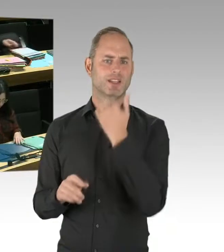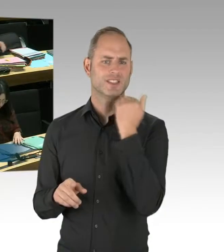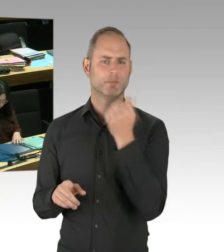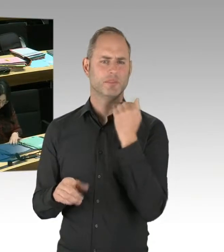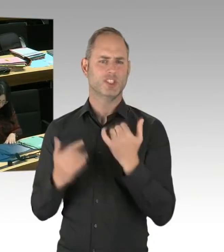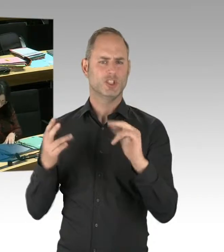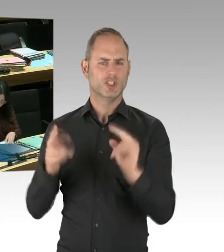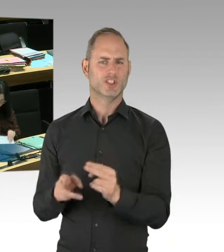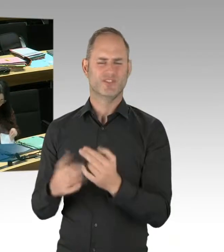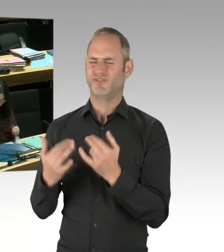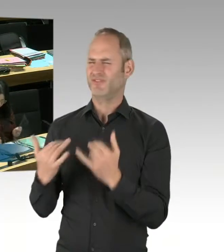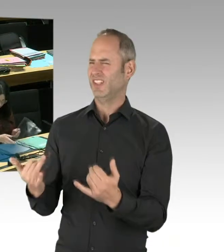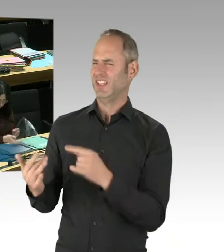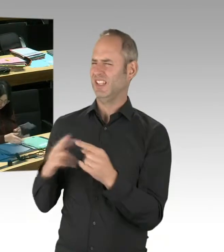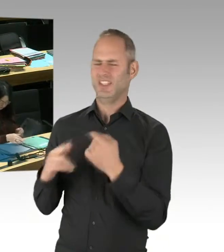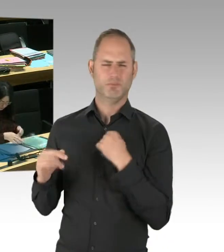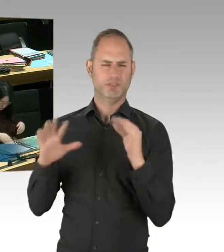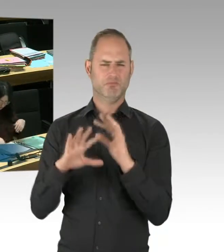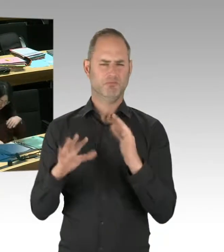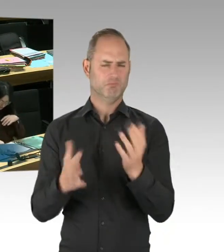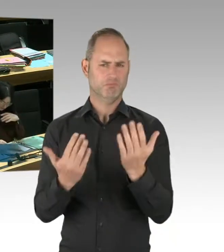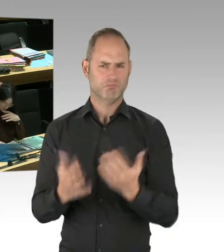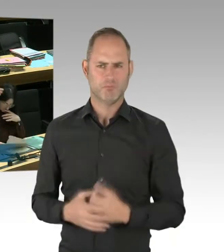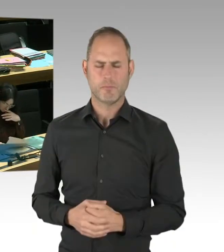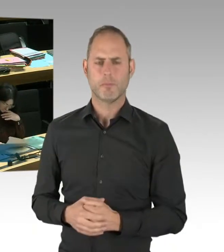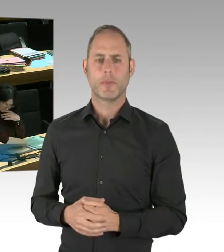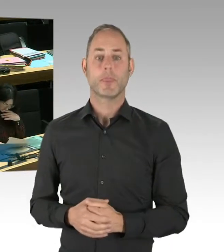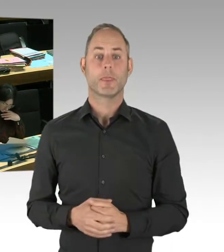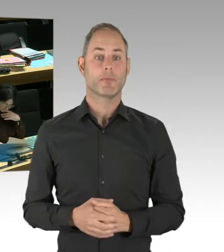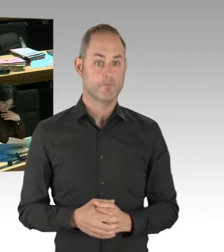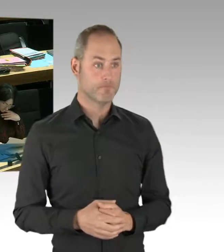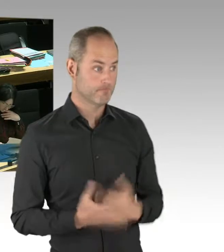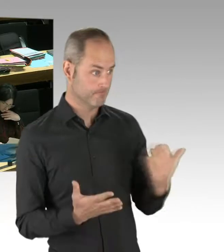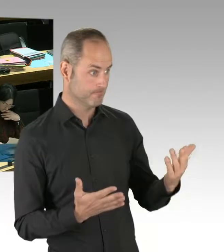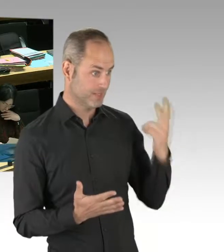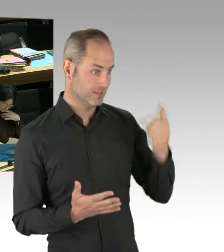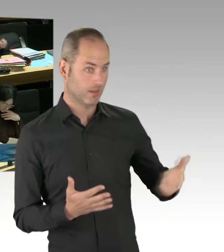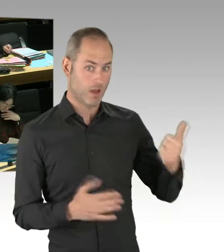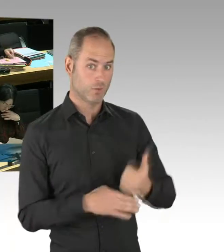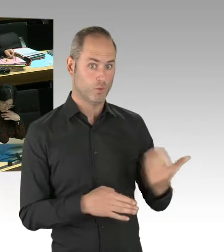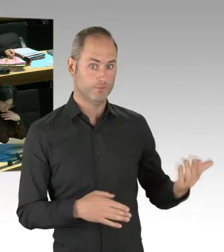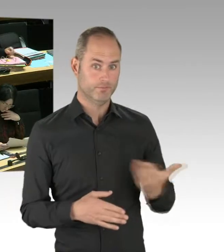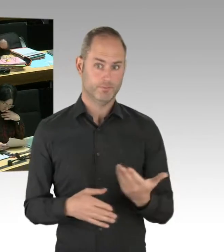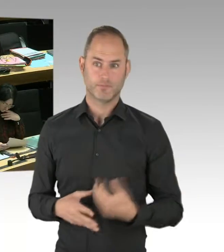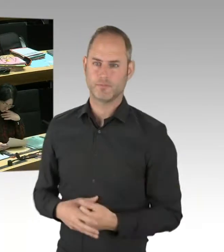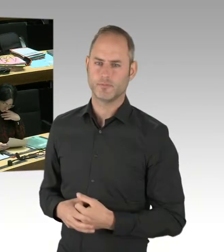ich danke Ihnen für die Frage, weil sie mir nun schon zum zweiten Mal ... Sie haben ja schon in der letzten Plenarsitzung dazu